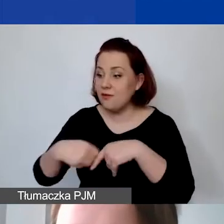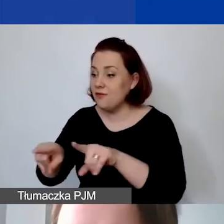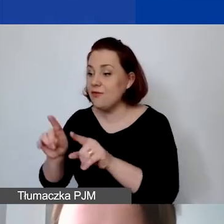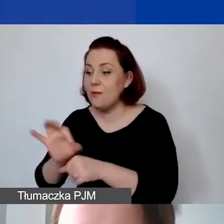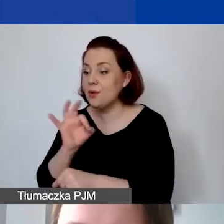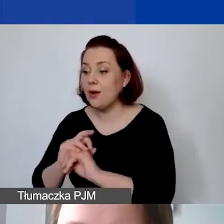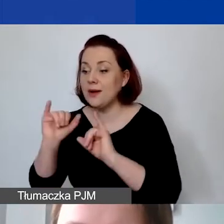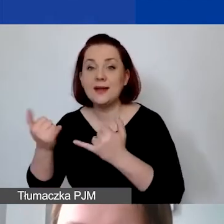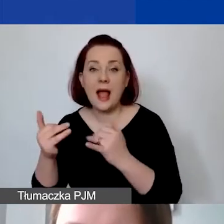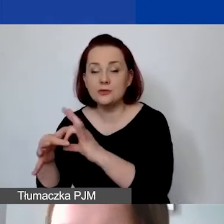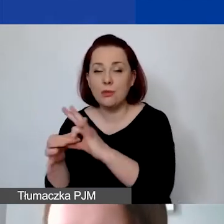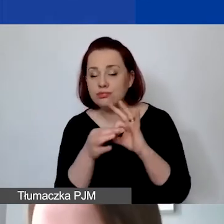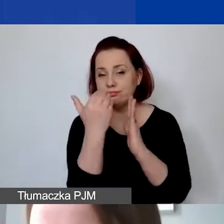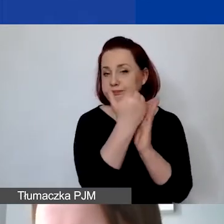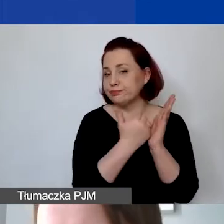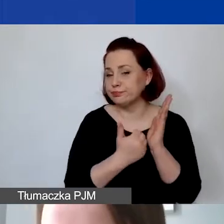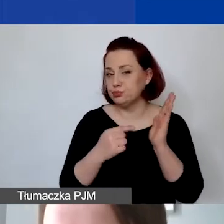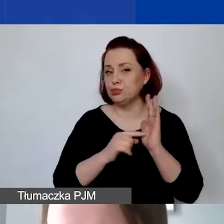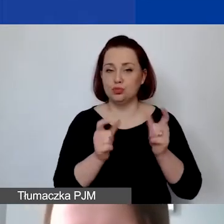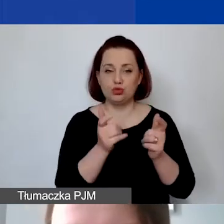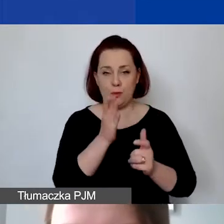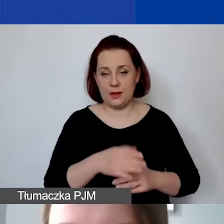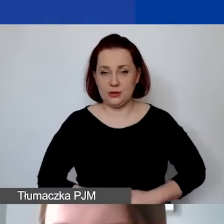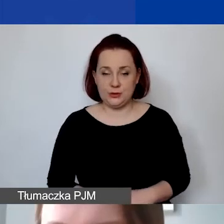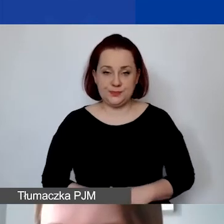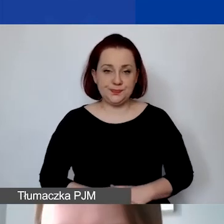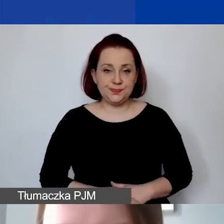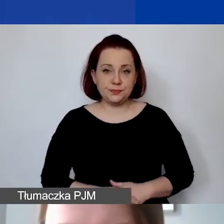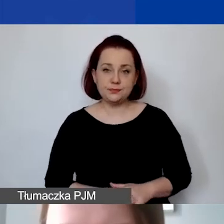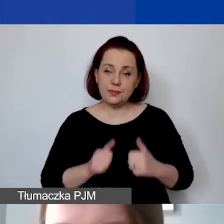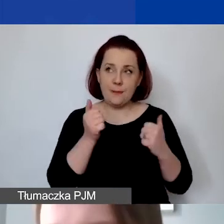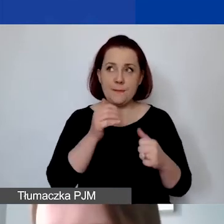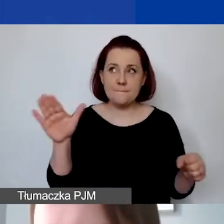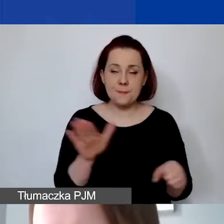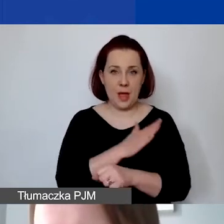Tak, żeby mieć pełną wiedzę na temat zobowiązań,